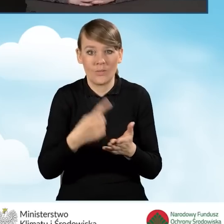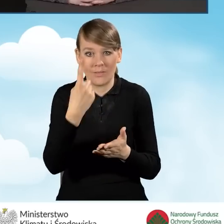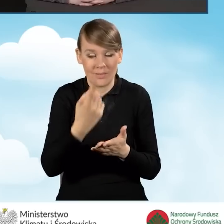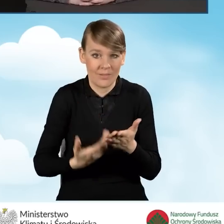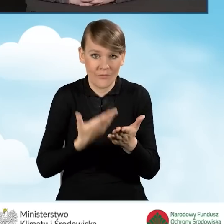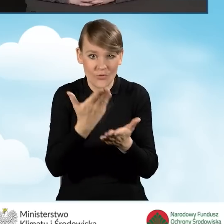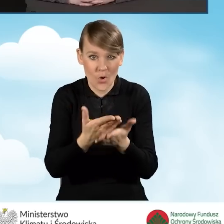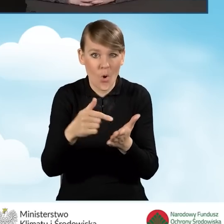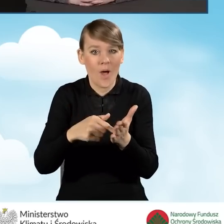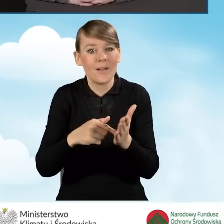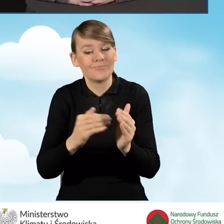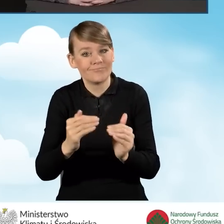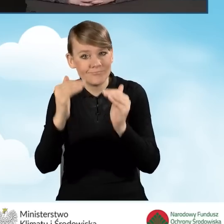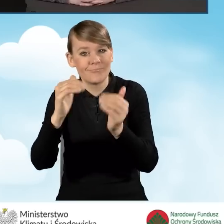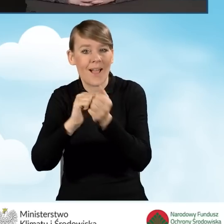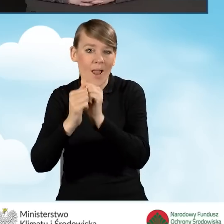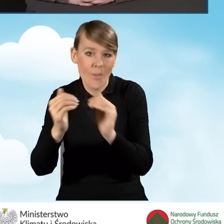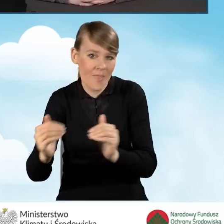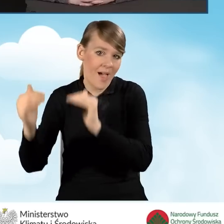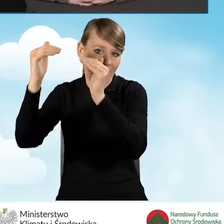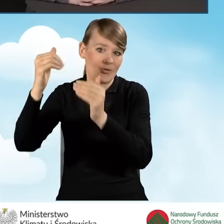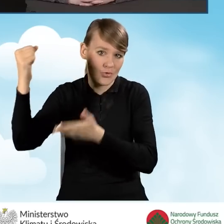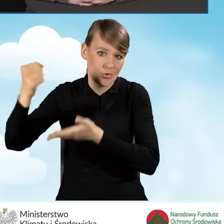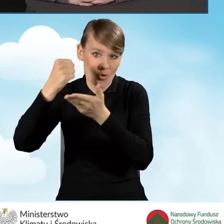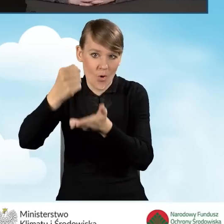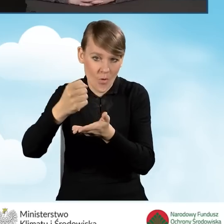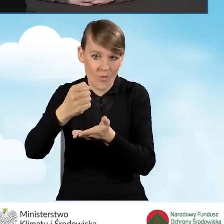lub najwyższym poziomie dofinansowania, złożony za pośrednictwem gminy